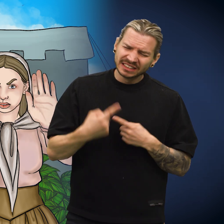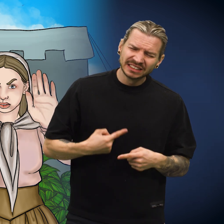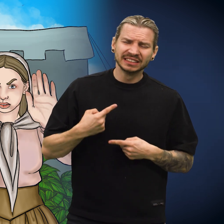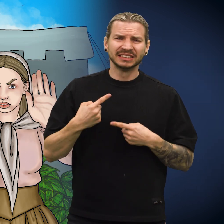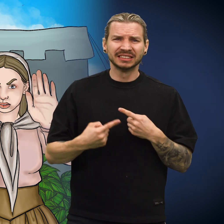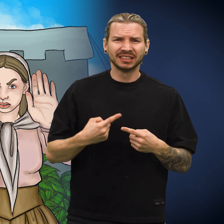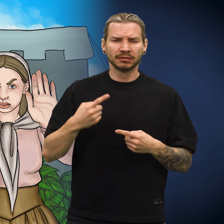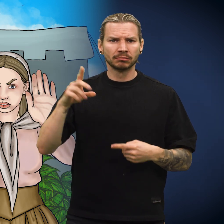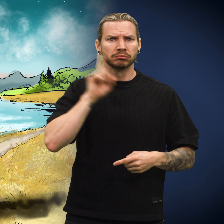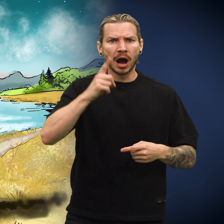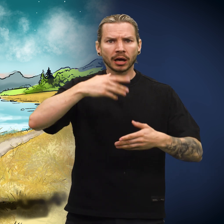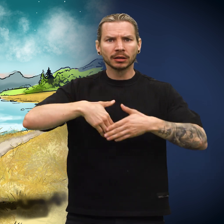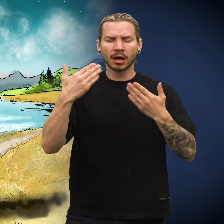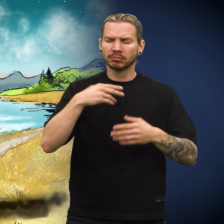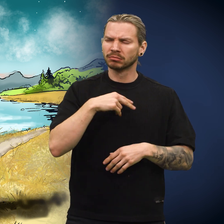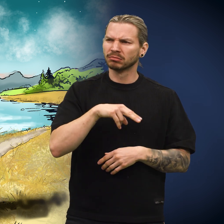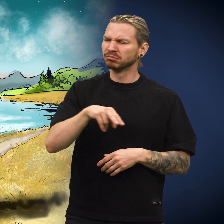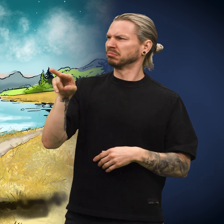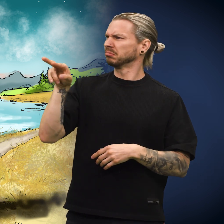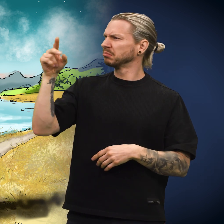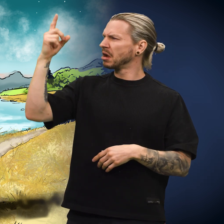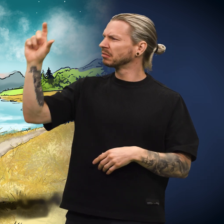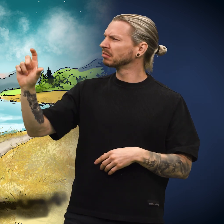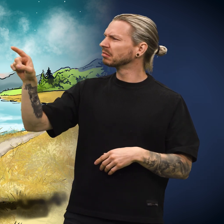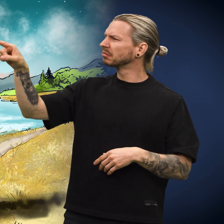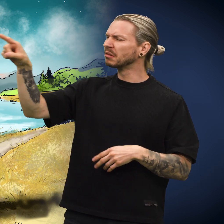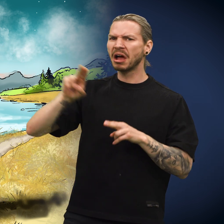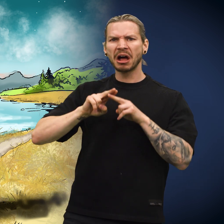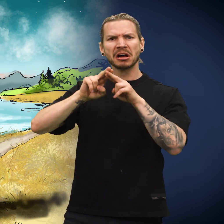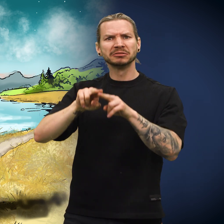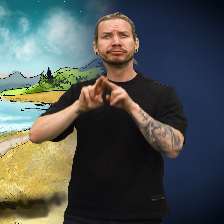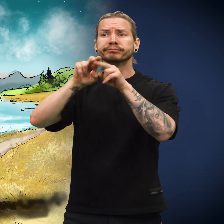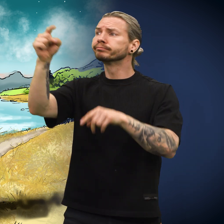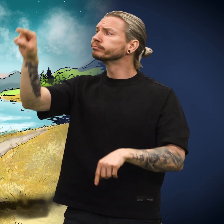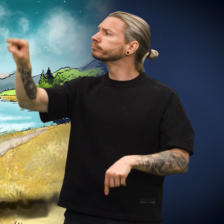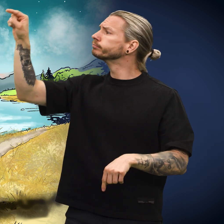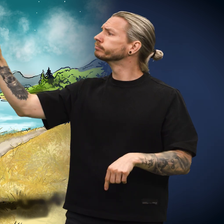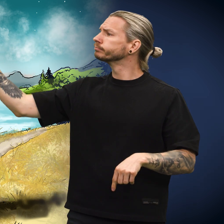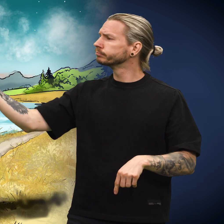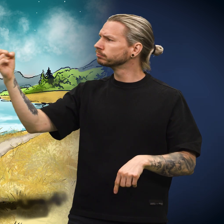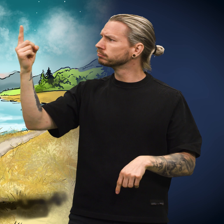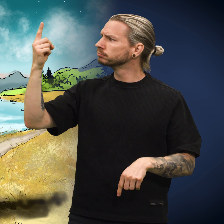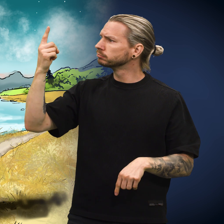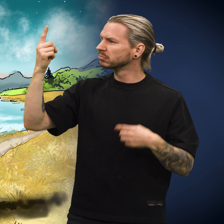«Men plutselig en dag dukket det opp en reisende kar.»